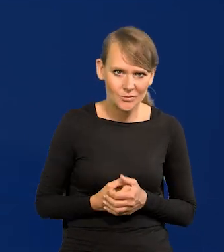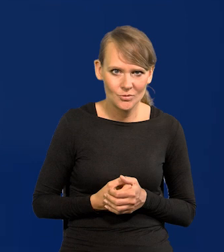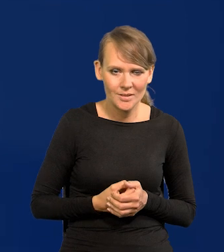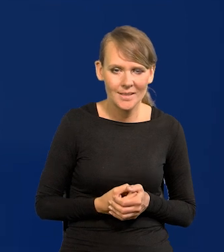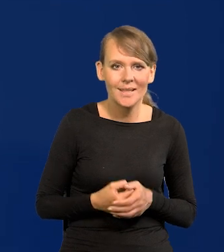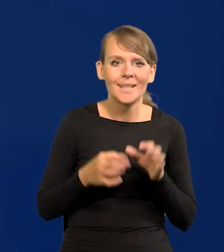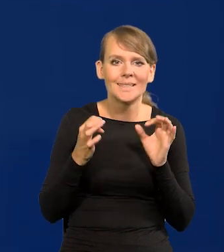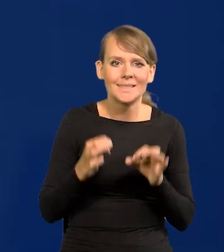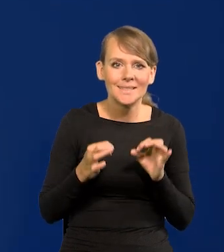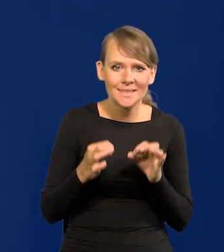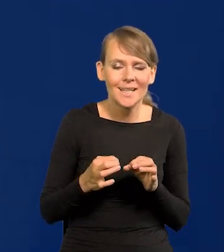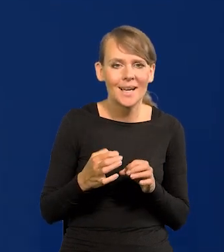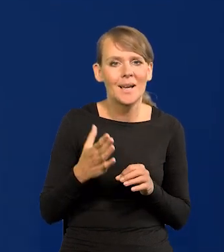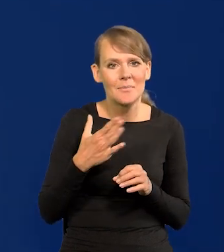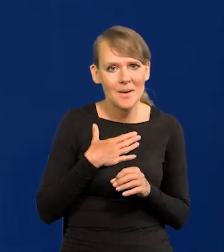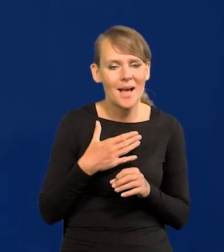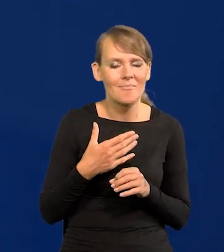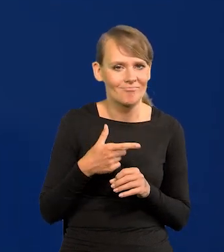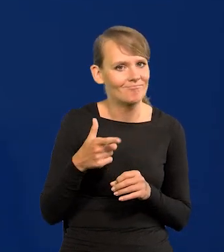Dzisiaj mam kolejny taki news do ogłoszenia.